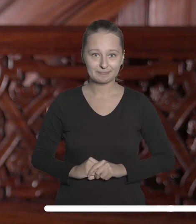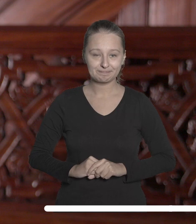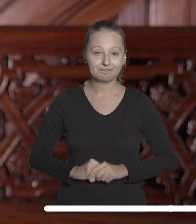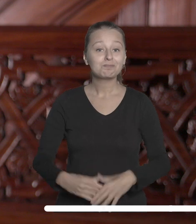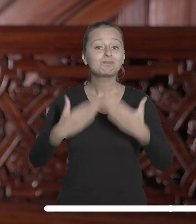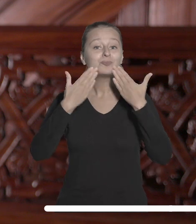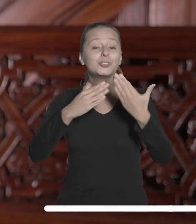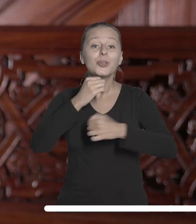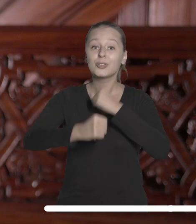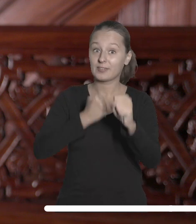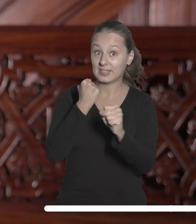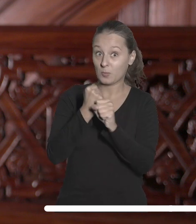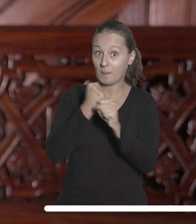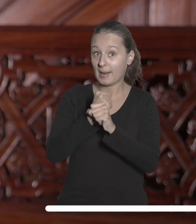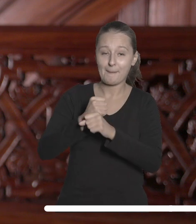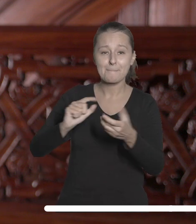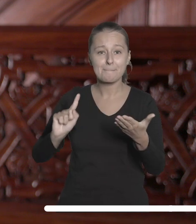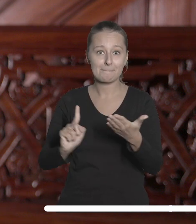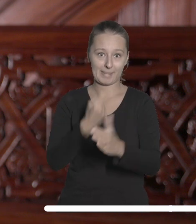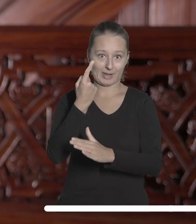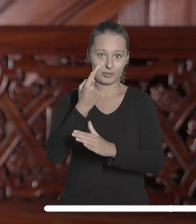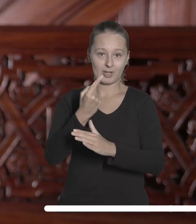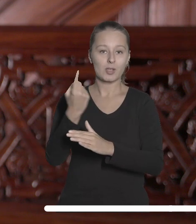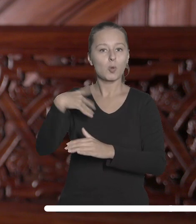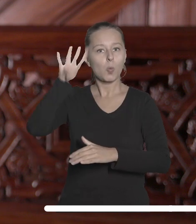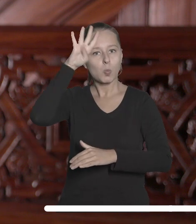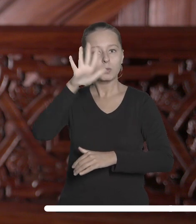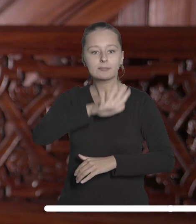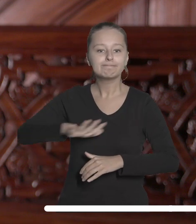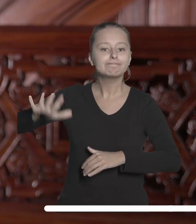Dzięki tej bliskiej współpracy po raz pierwszy wiodące łódzkie uczelnie razem z